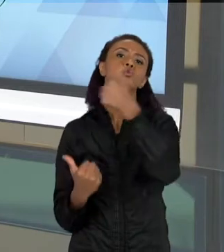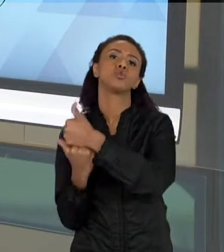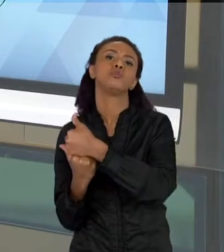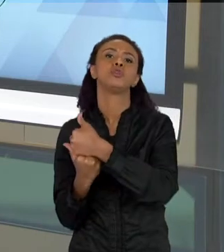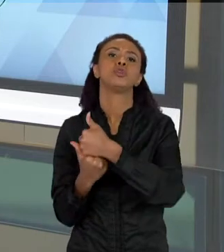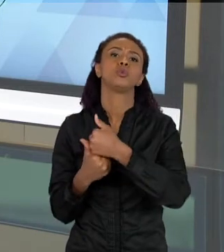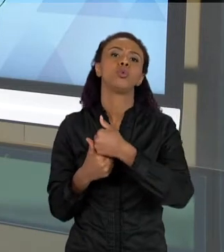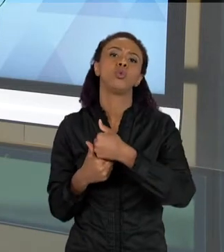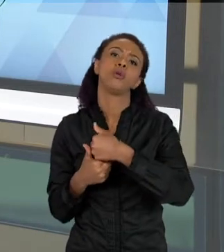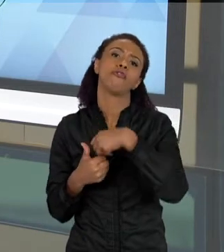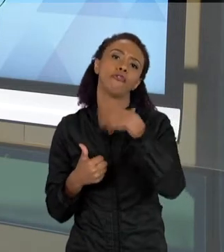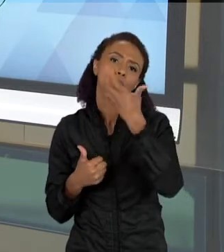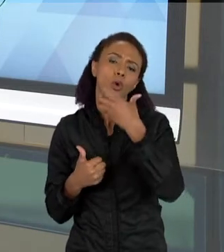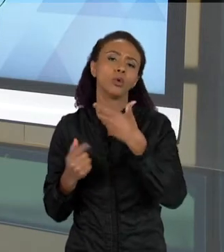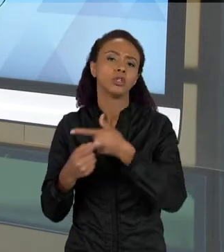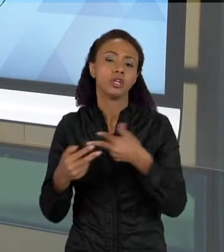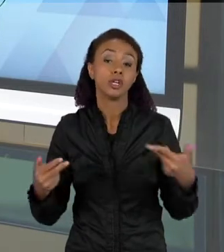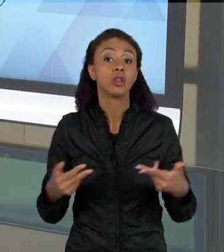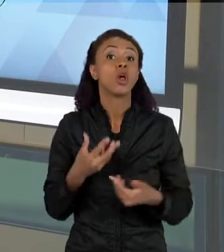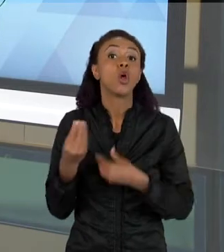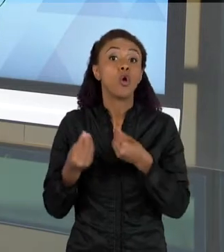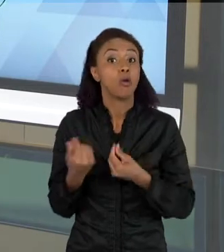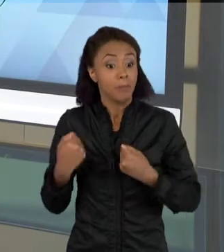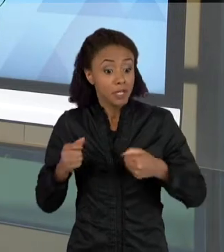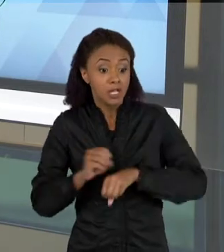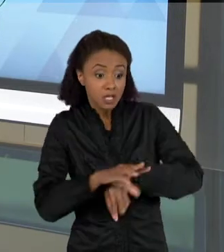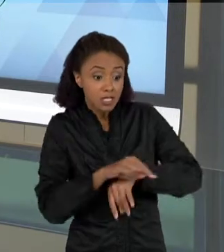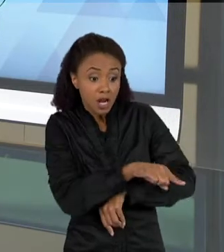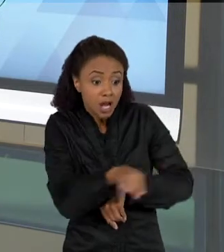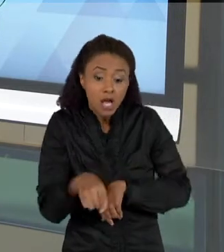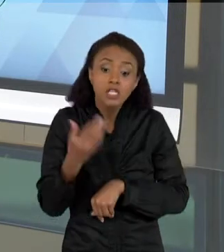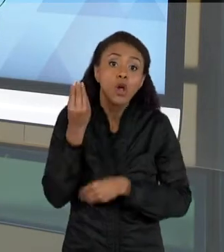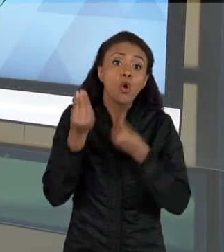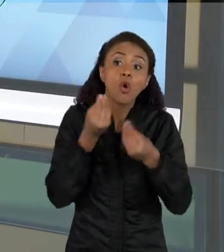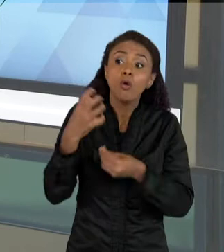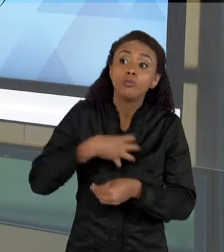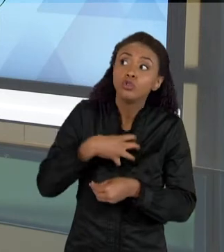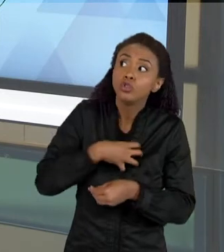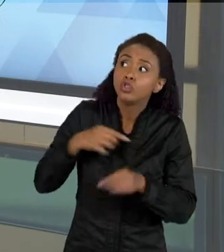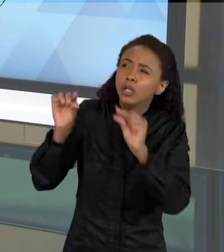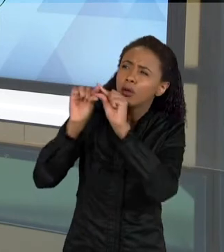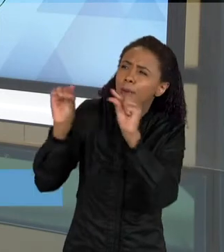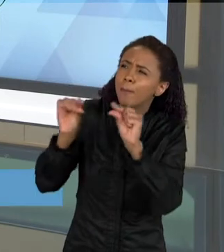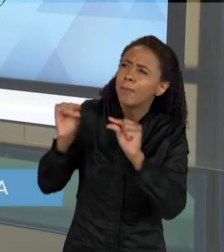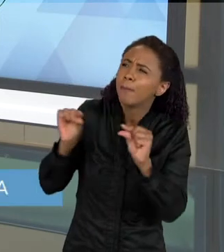TEXTO QUE TAMBÉM PODE SER LIDO, E A GENTE PRECISA TAMBÉM ENSINAR AS CRIANÇAS A LEREM ESSES TEXTOS. QUANDO QUE SE LÊ UM